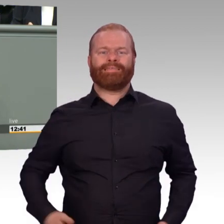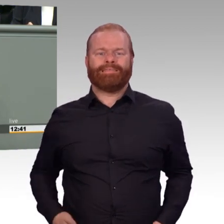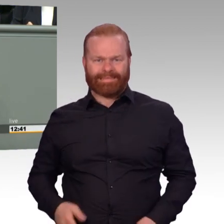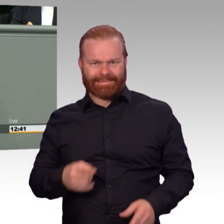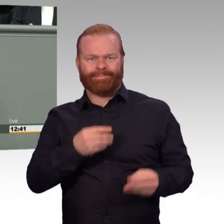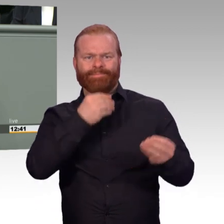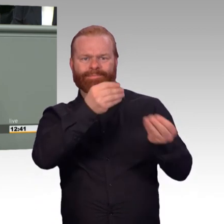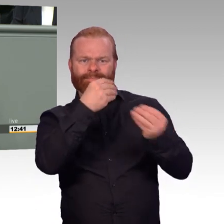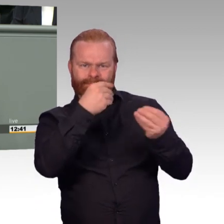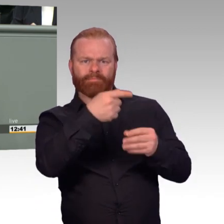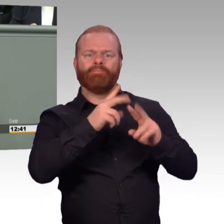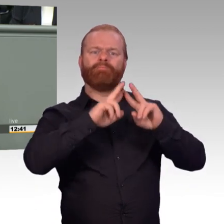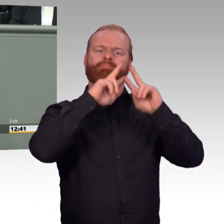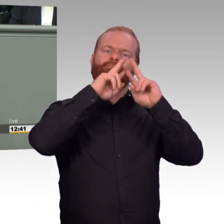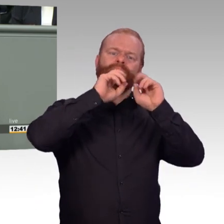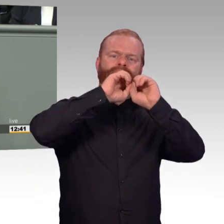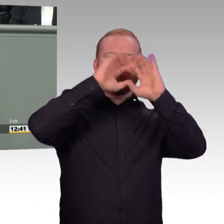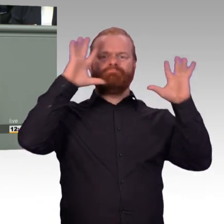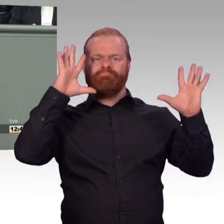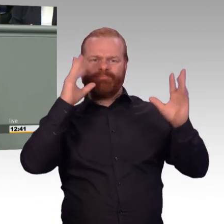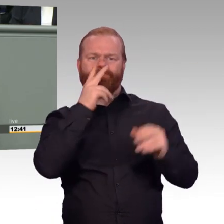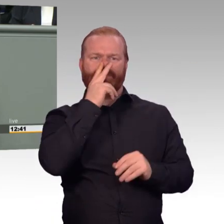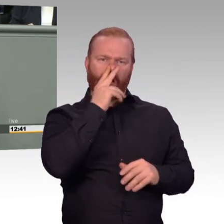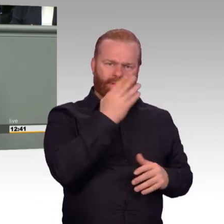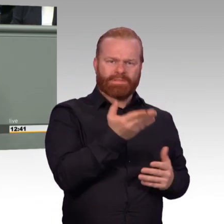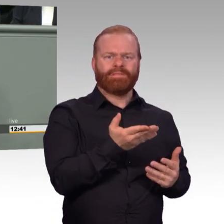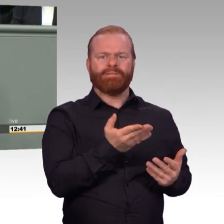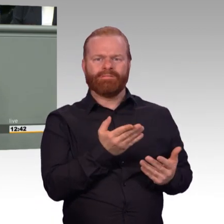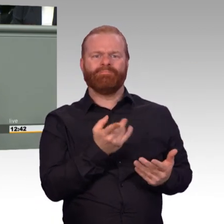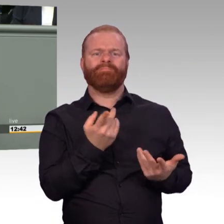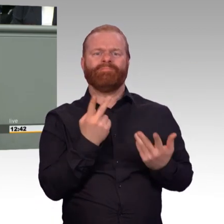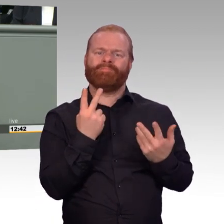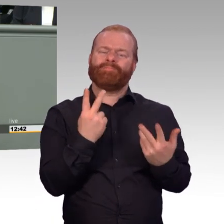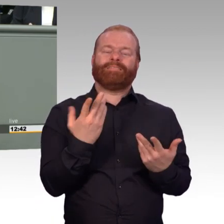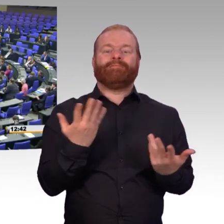mit einer psychologischen Beurteilung bezüglich der Weltanschauung. (Beifall)